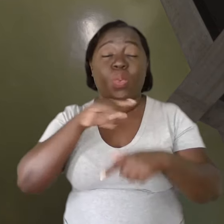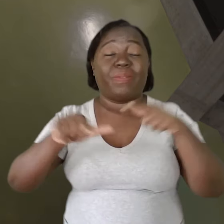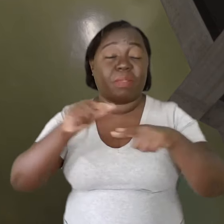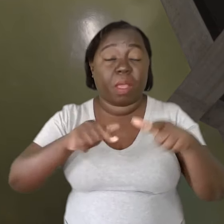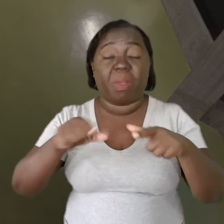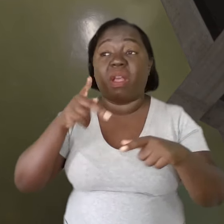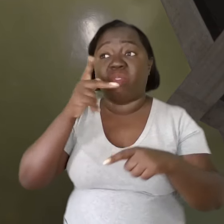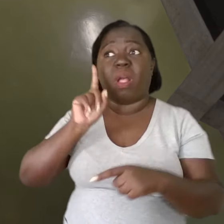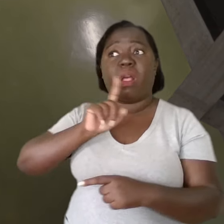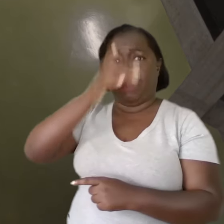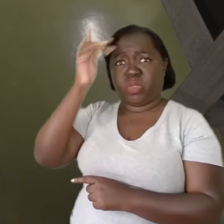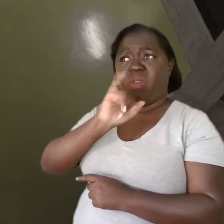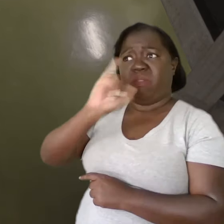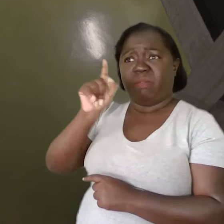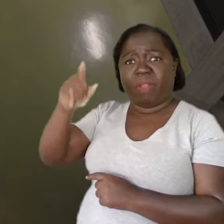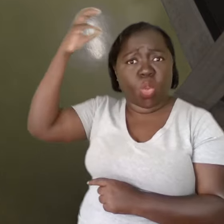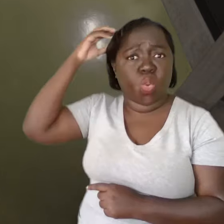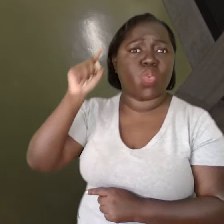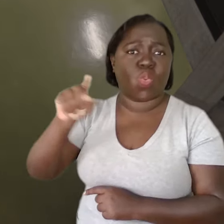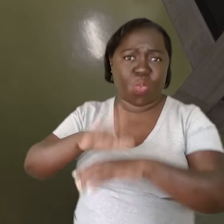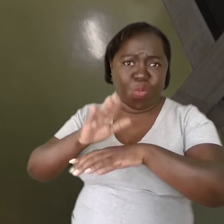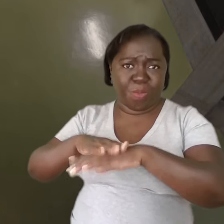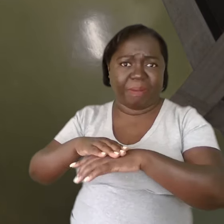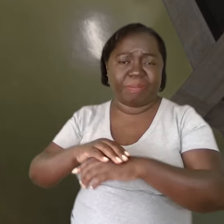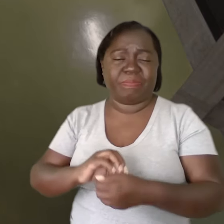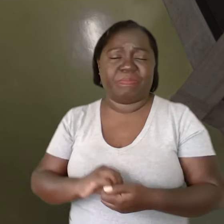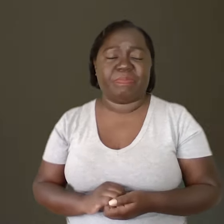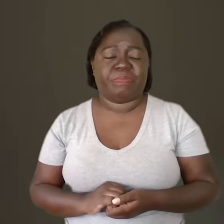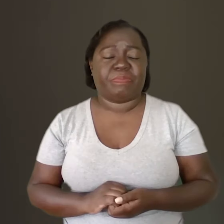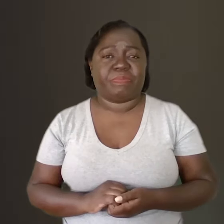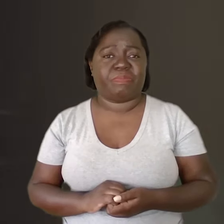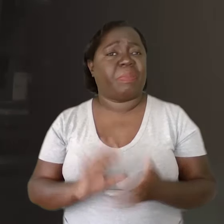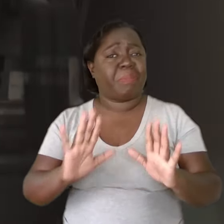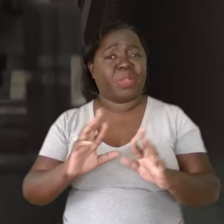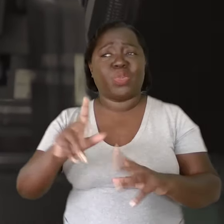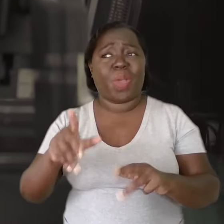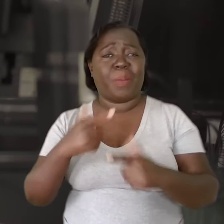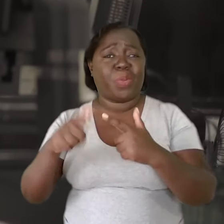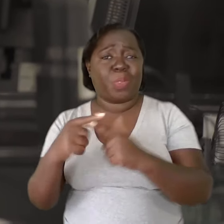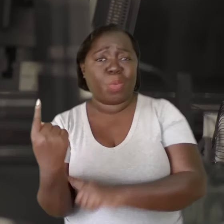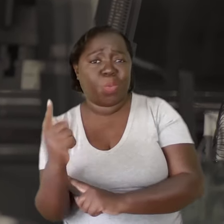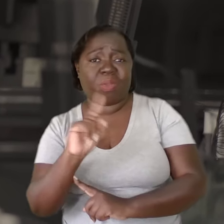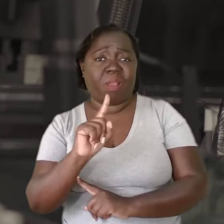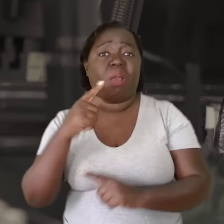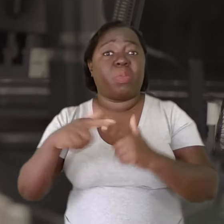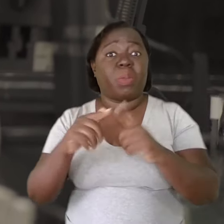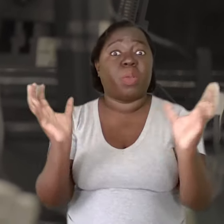e é tratada como culpada do próprio adoecimento que o trabalho gerou para ela. Não é um problema individual, é um problema coletivo.